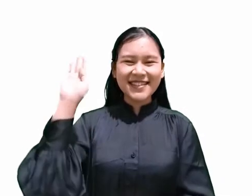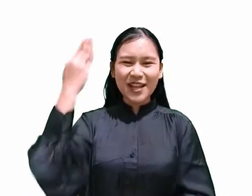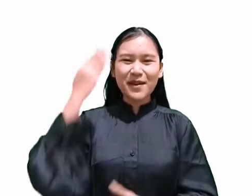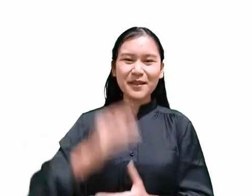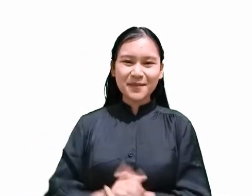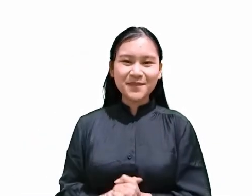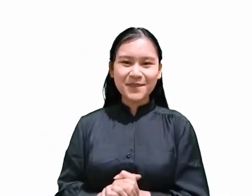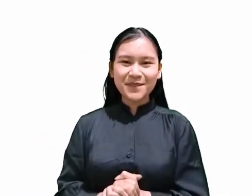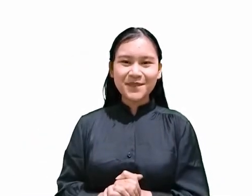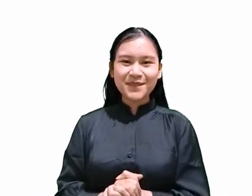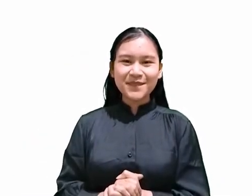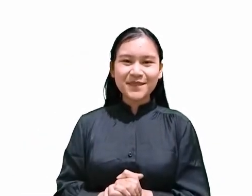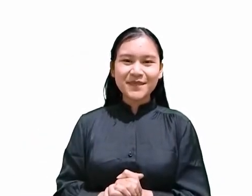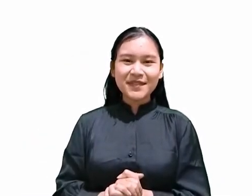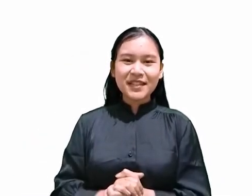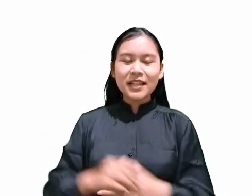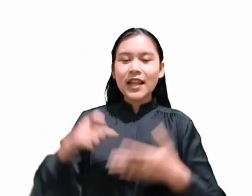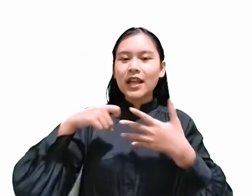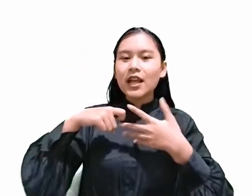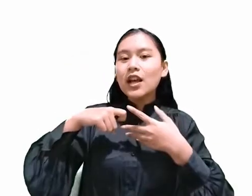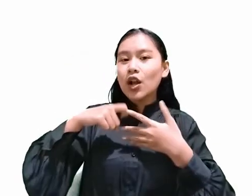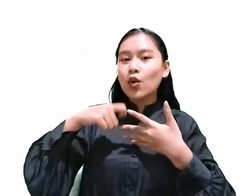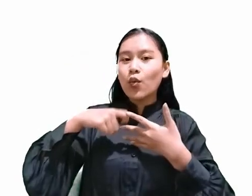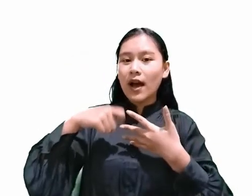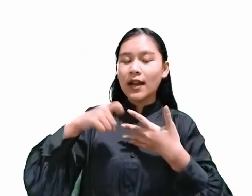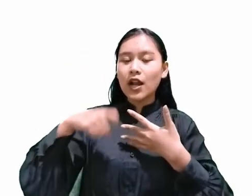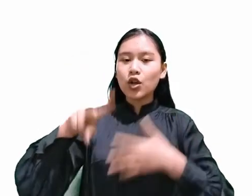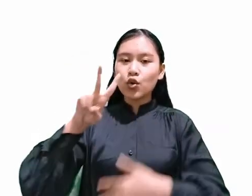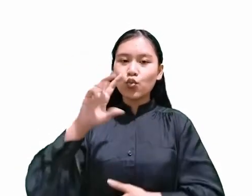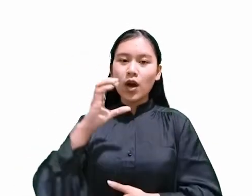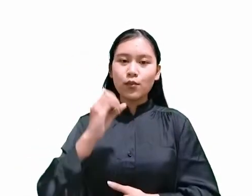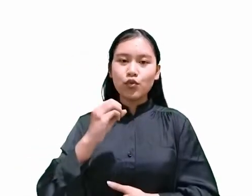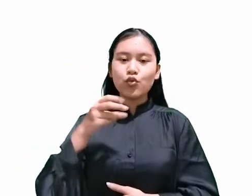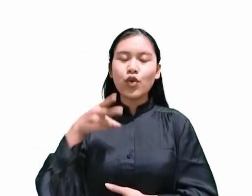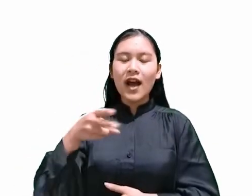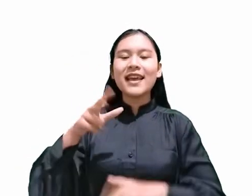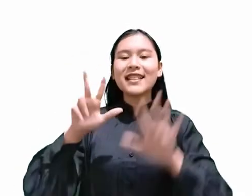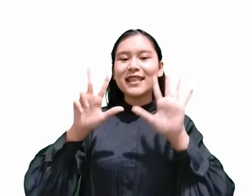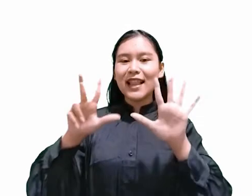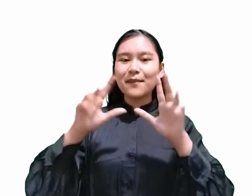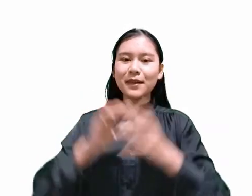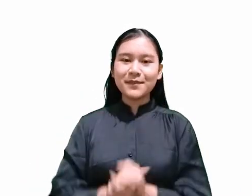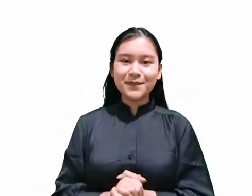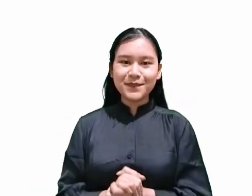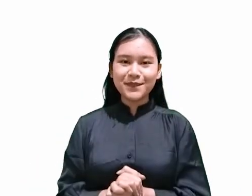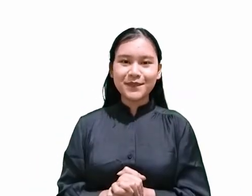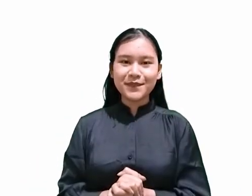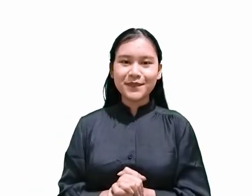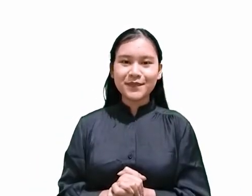Diambil dari keluaran 20 ayat yang ke 8 Oleh karena itu